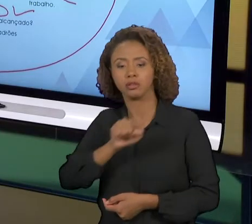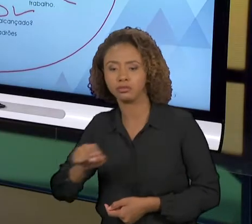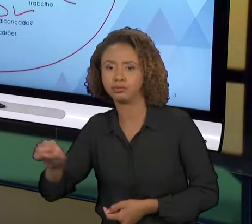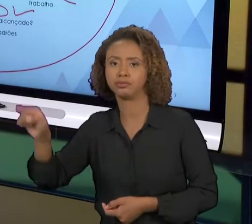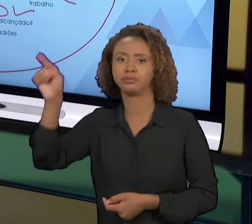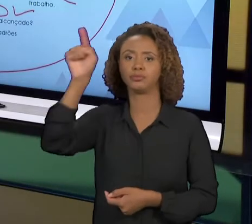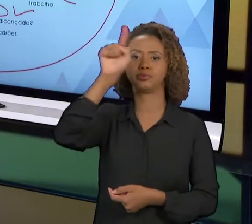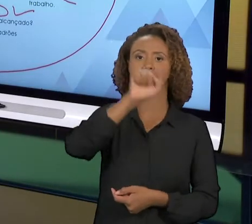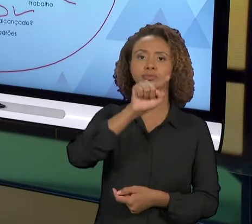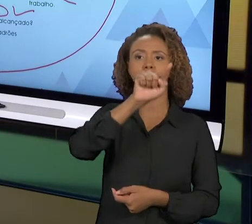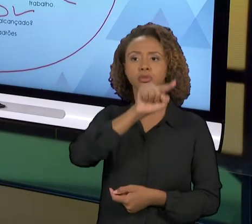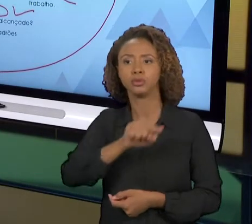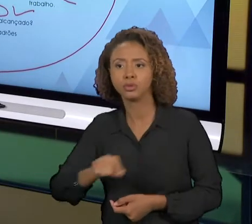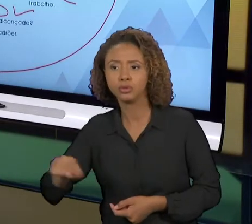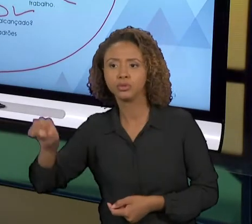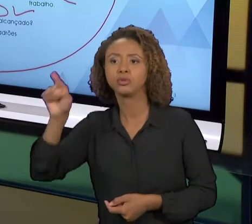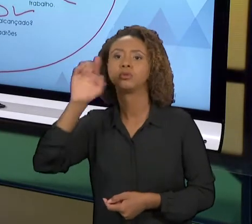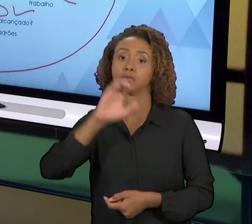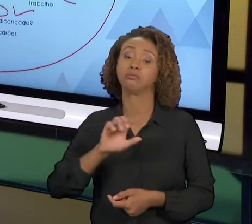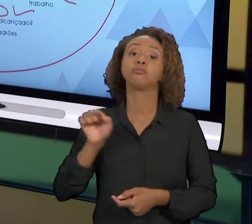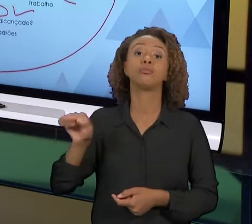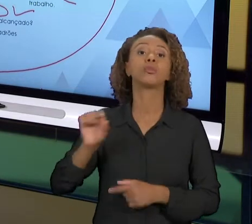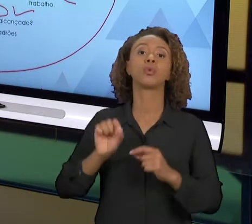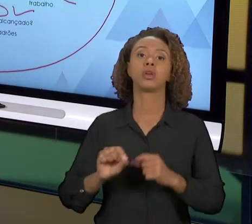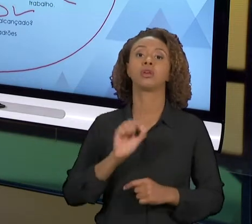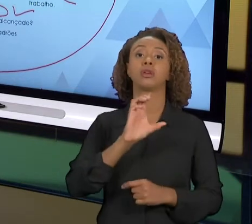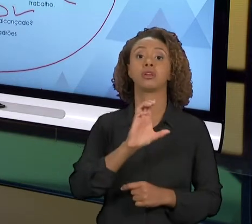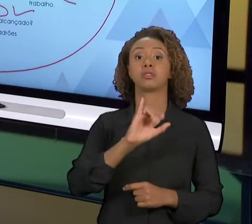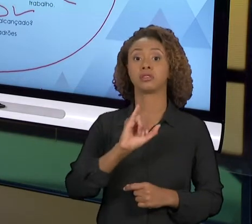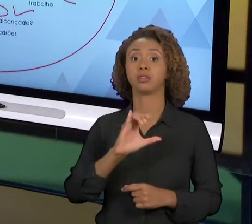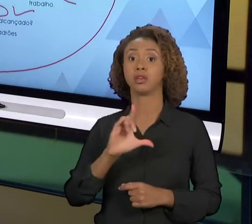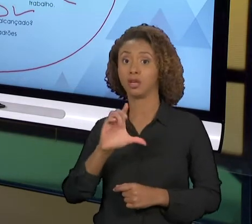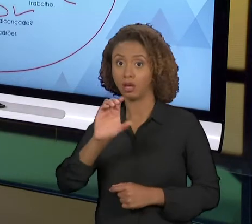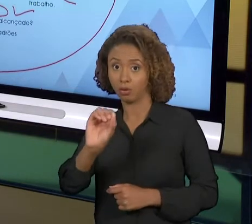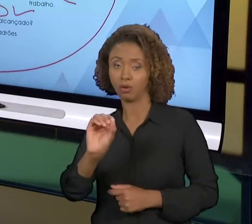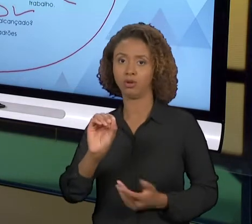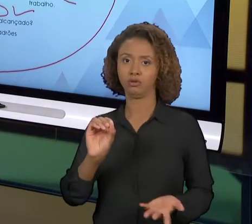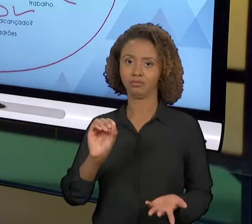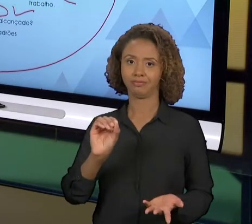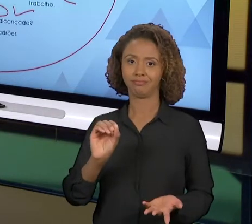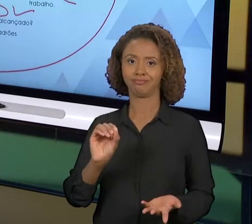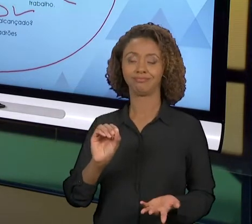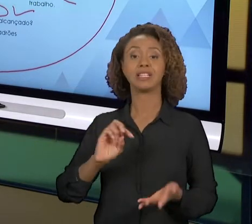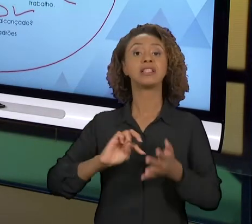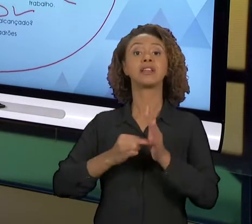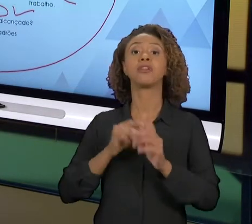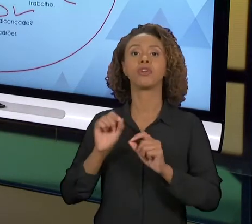MELHORIA, NÃO SIGNIFICA NECESSARIAMENTE QUE VAMOS CONSEGUIR. ENTÃO TODA VEZ QUE VOCÊ GIRA O 'PDCA'